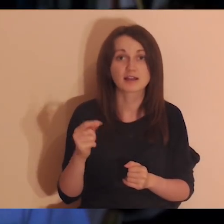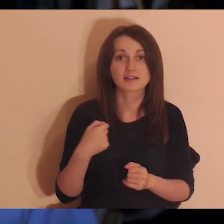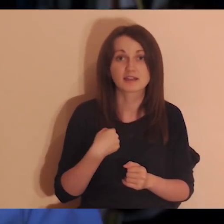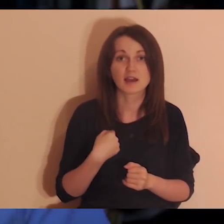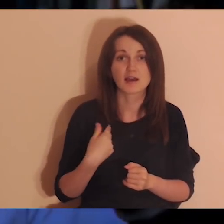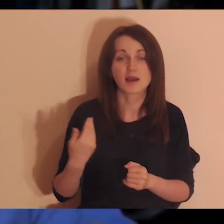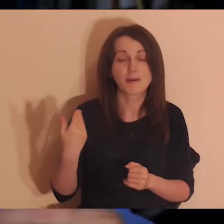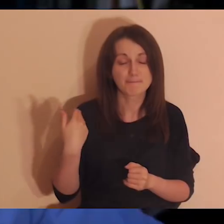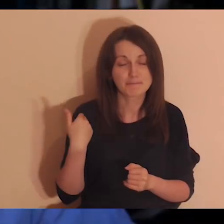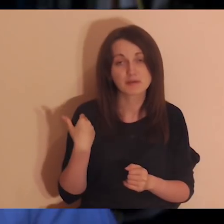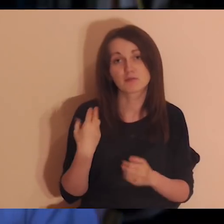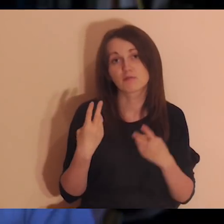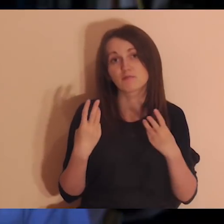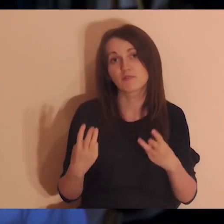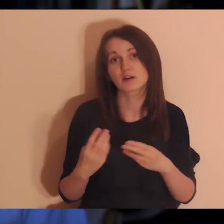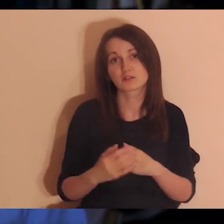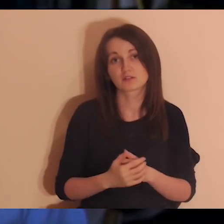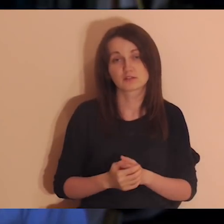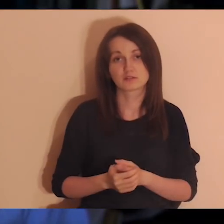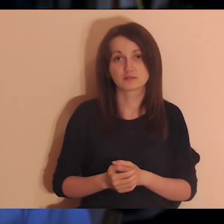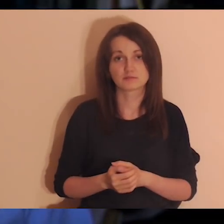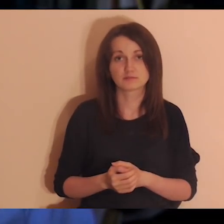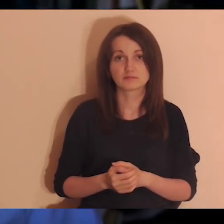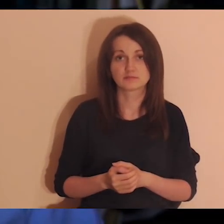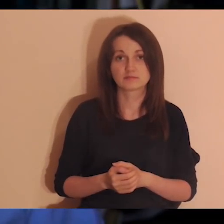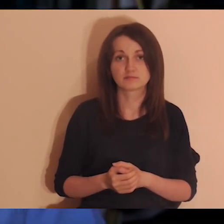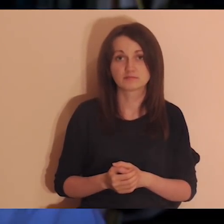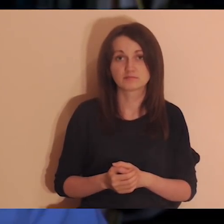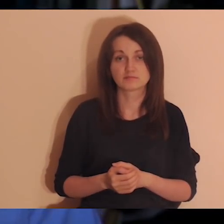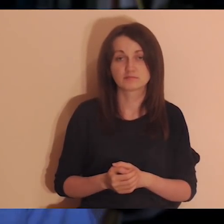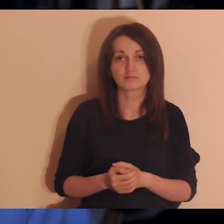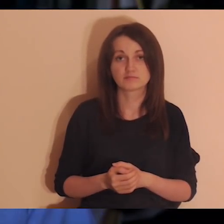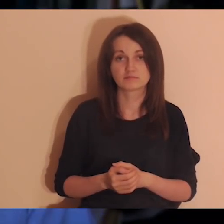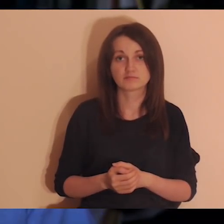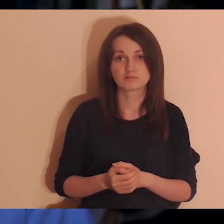Może ja też nigdy nie powiedziałem im: „jesteś dla mnie ważny”.